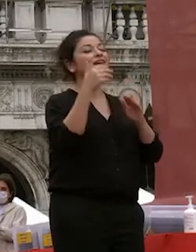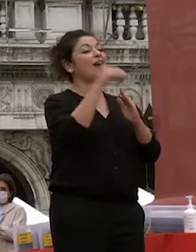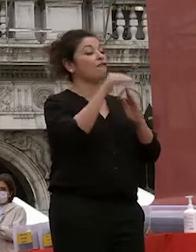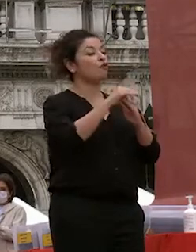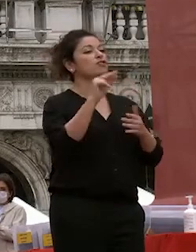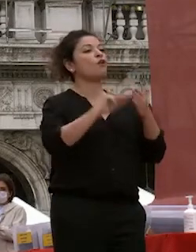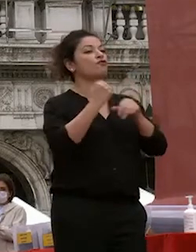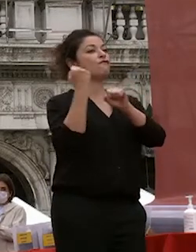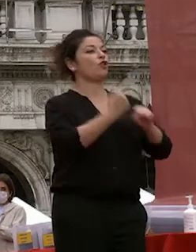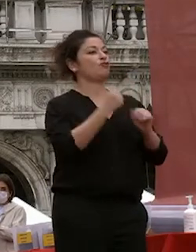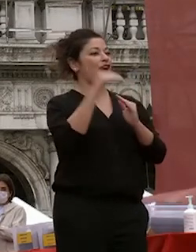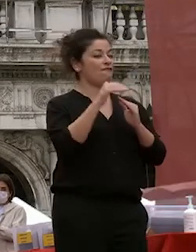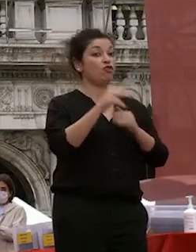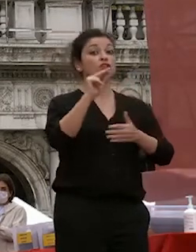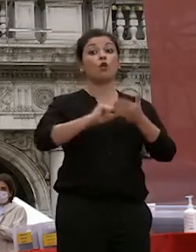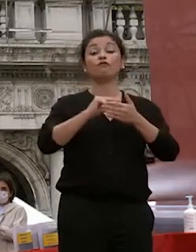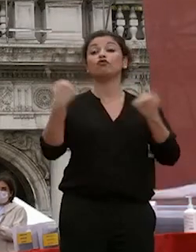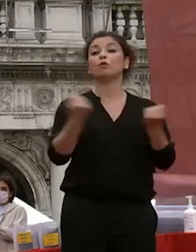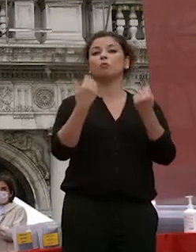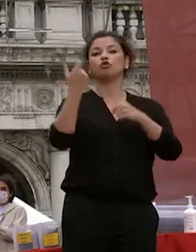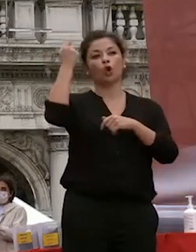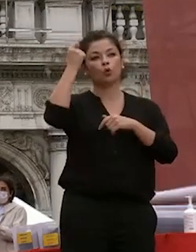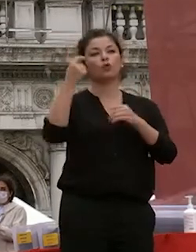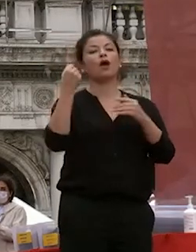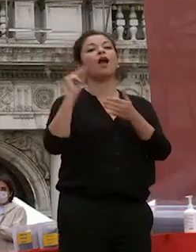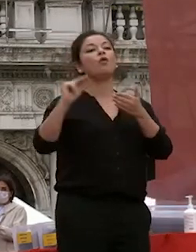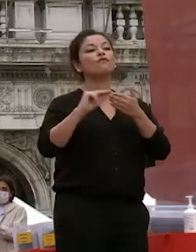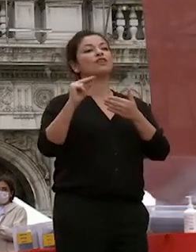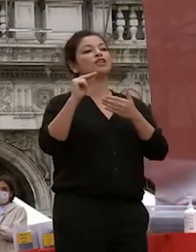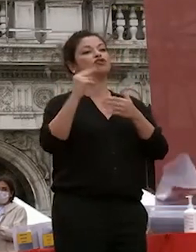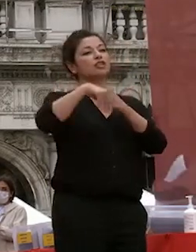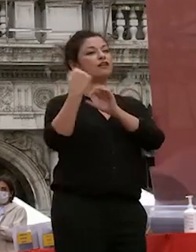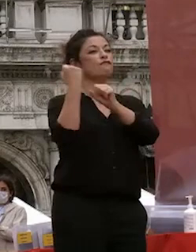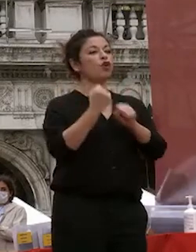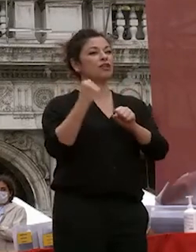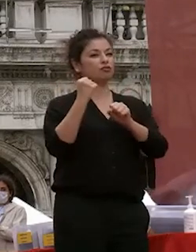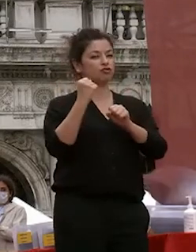l'ufficio promozione culturale uffici della fondazione che dimentico la